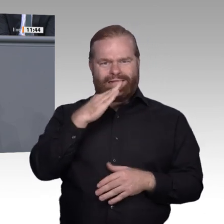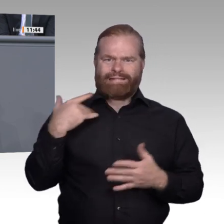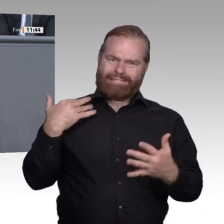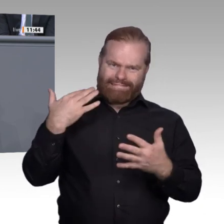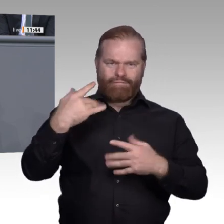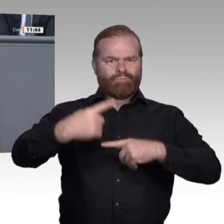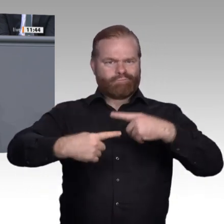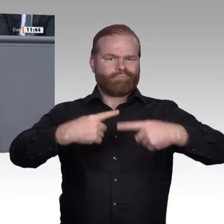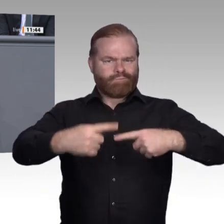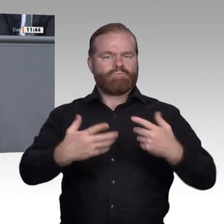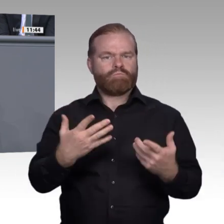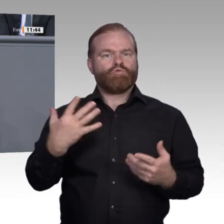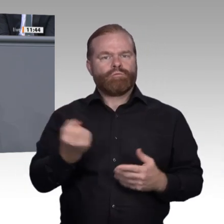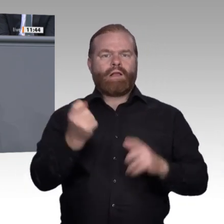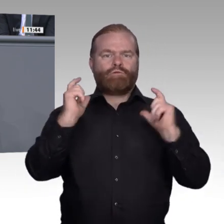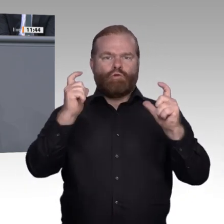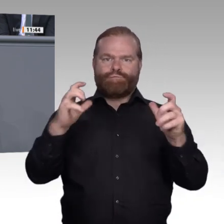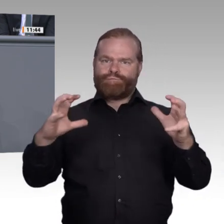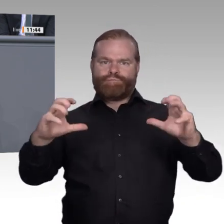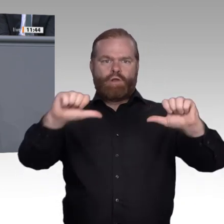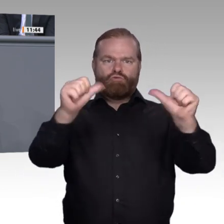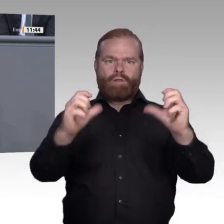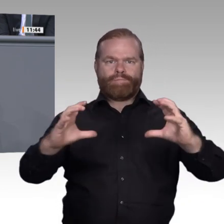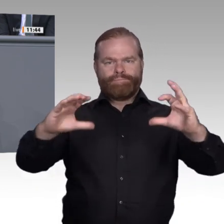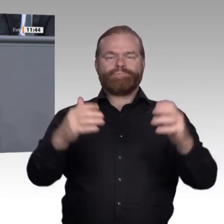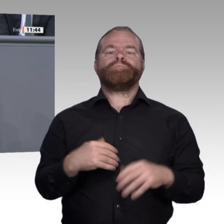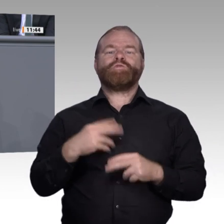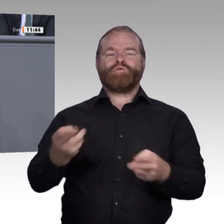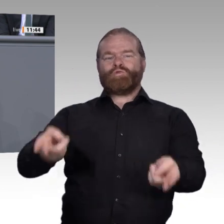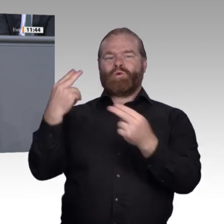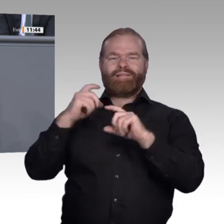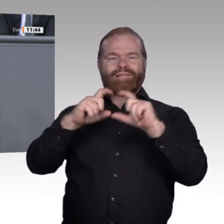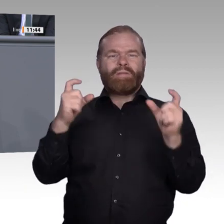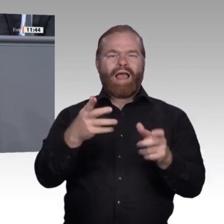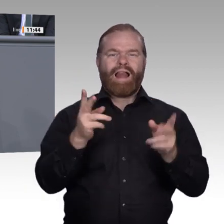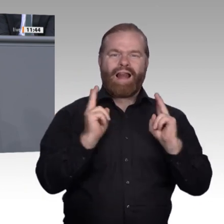Neuordnungsverfahren implementiert werden. Ein Monitoring ist von elementarer Bedeutung.